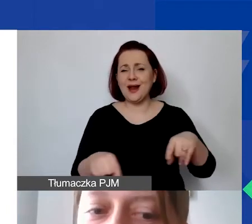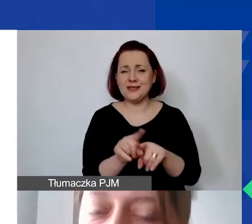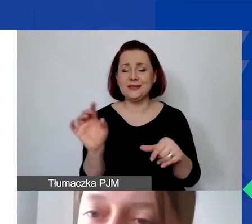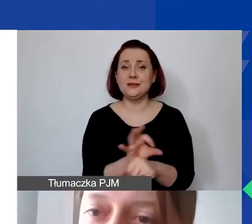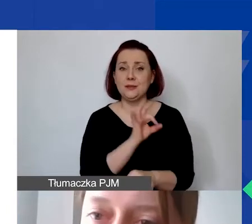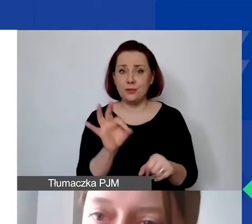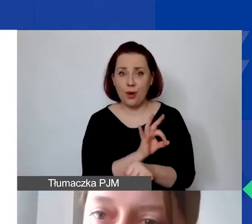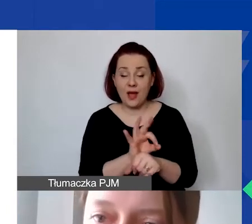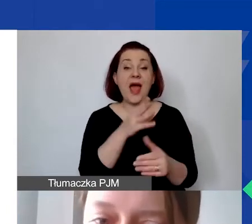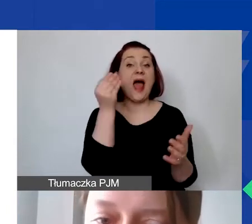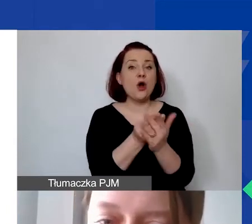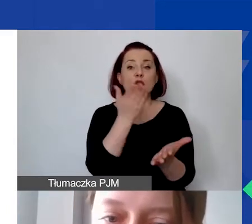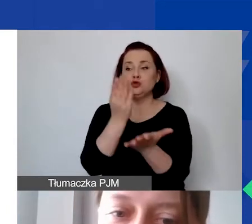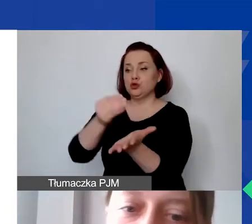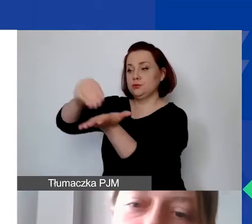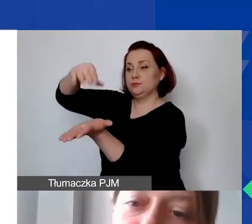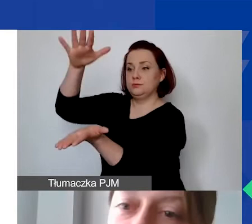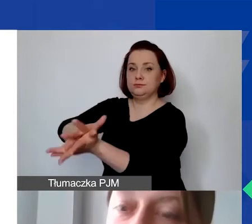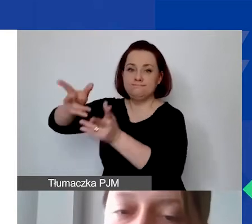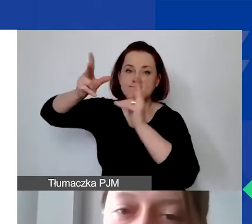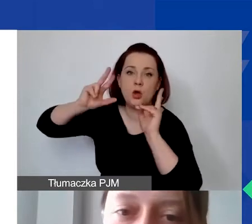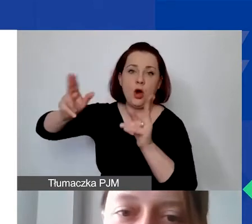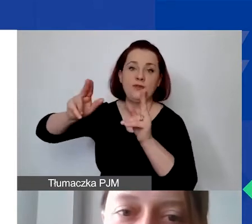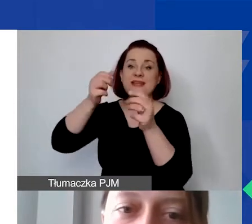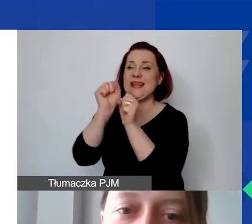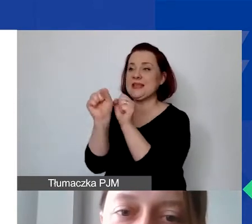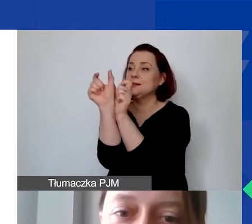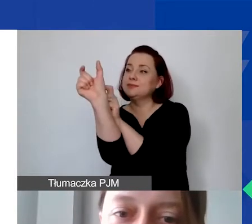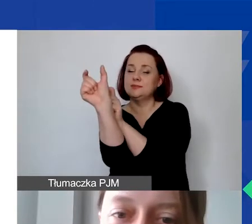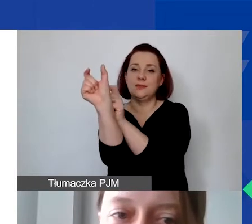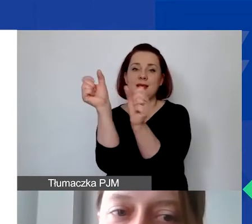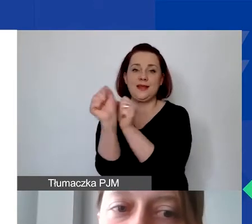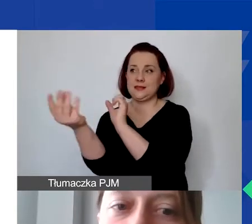a koszt został zaksięgowany na wyodrębnionym planie kont.